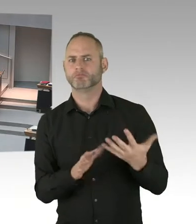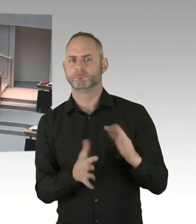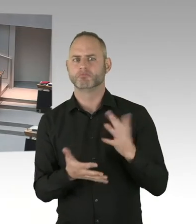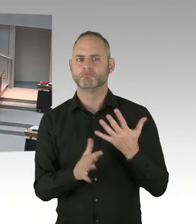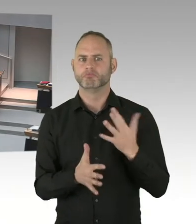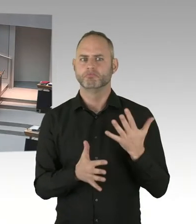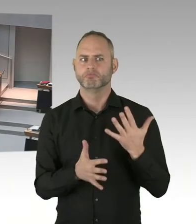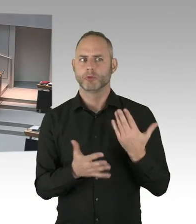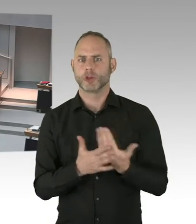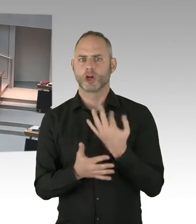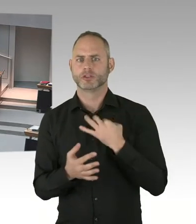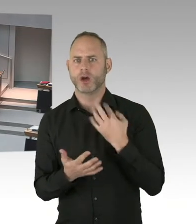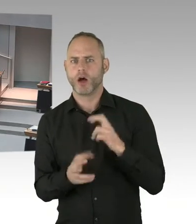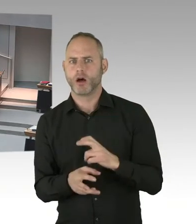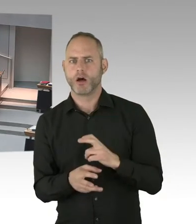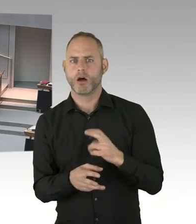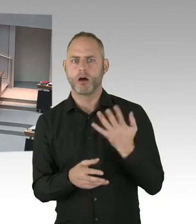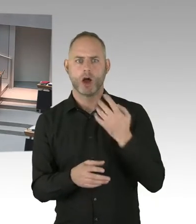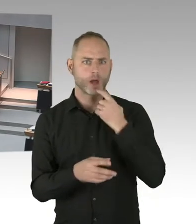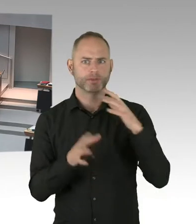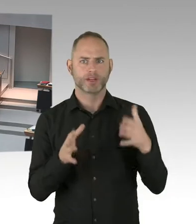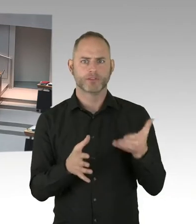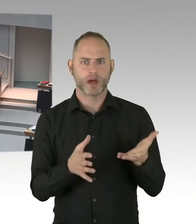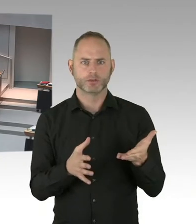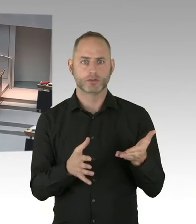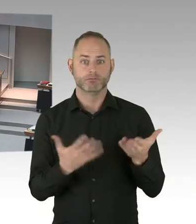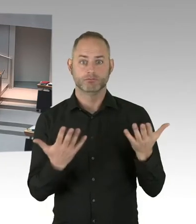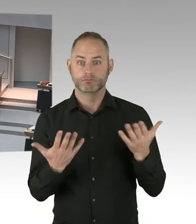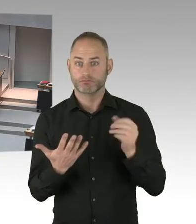Weil wir haben diese-. Wir bauen diese Flüchtlingsunterkünfte.